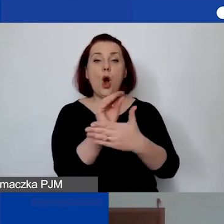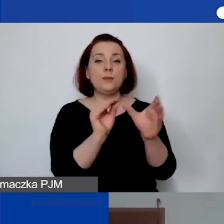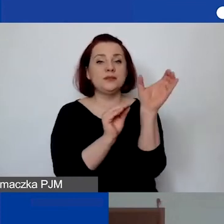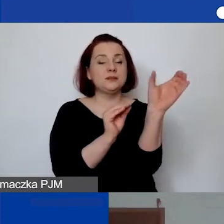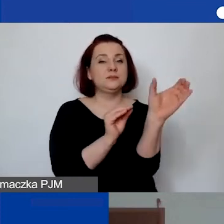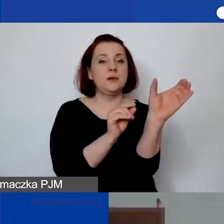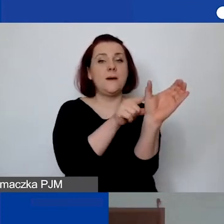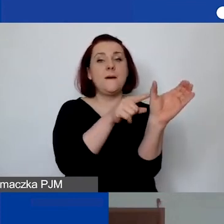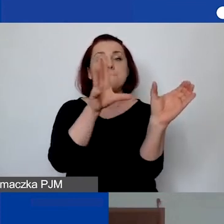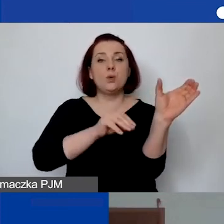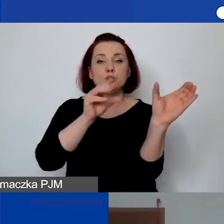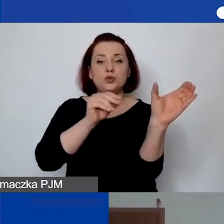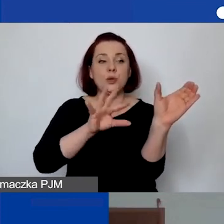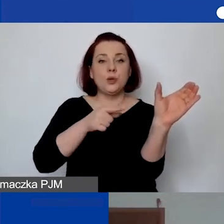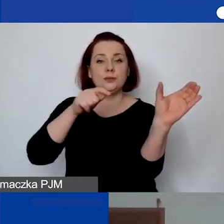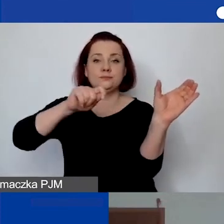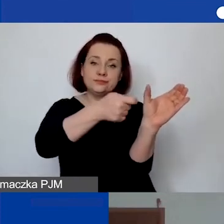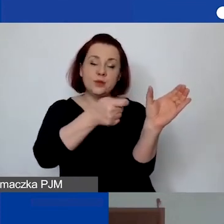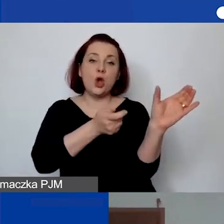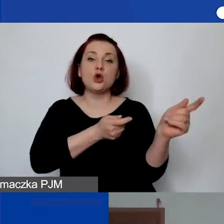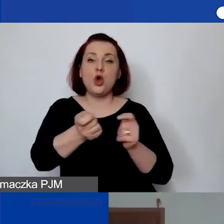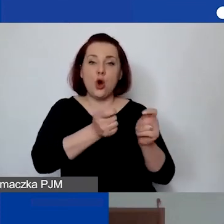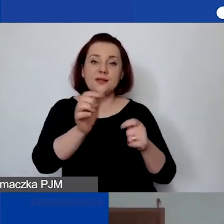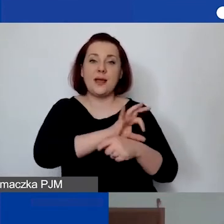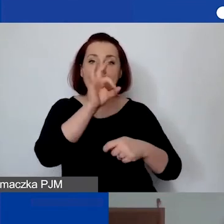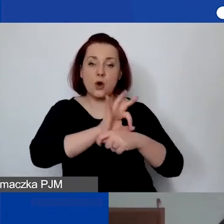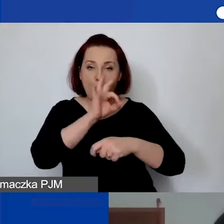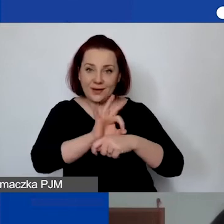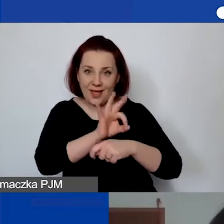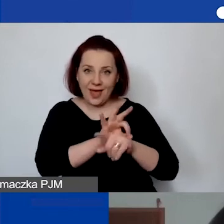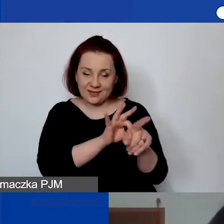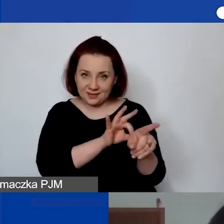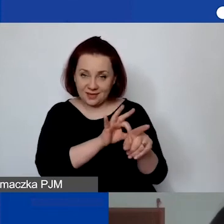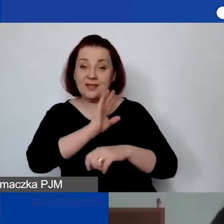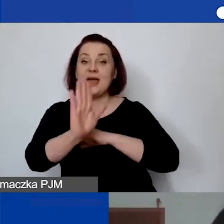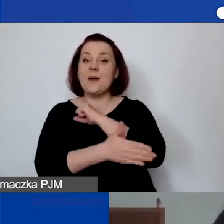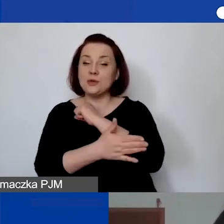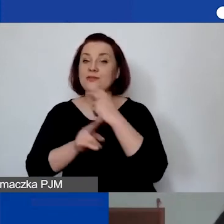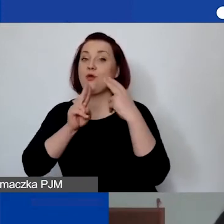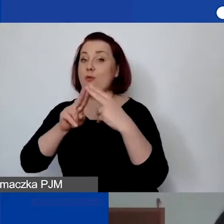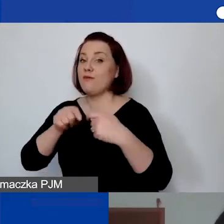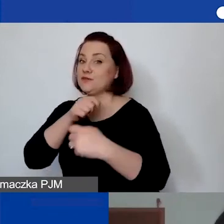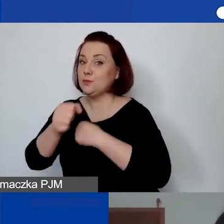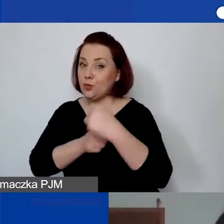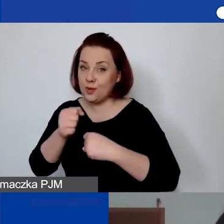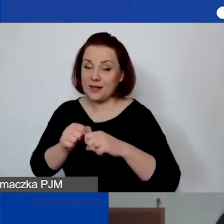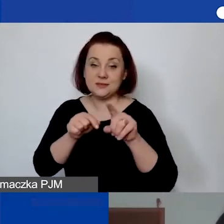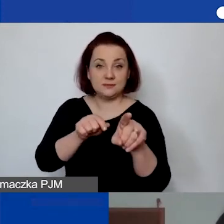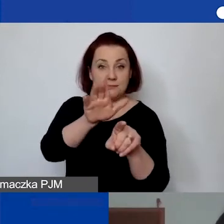koordynacja projektu, (na podstawie umowy o współpracę) albo (jednoosobowa działalność gospodarcza).